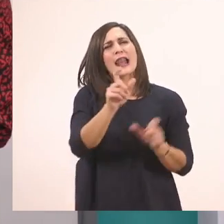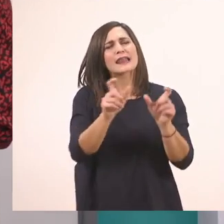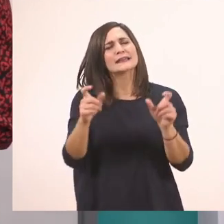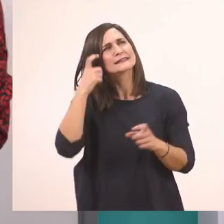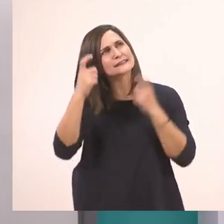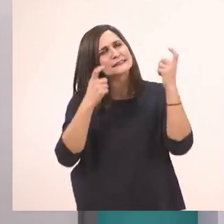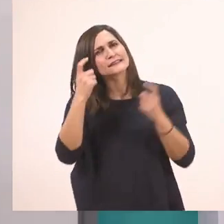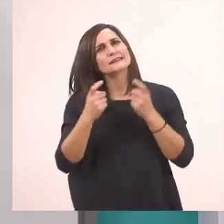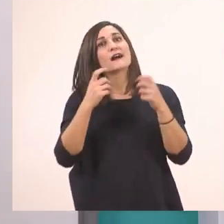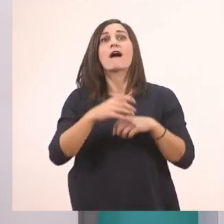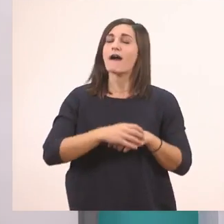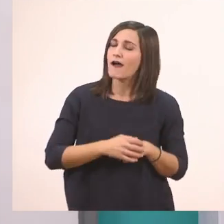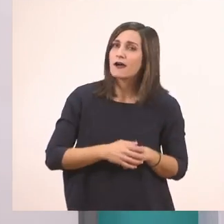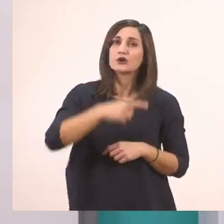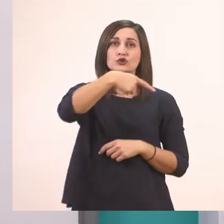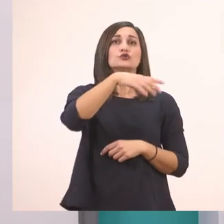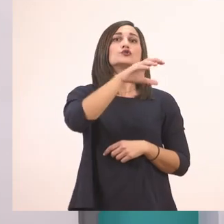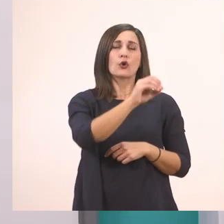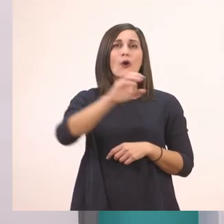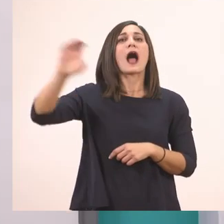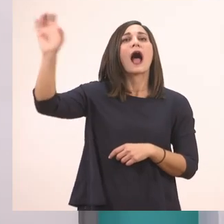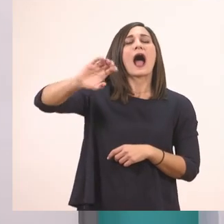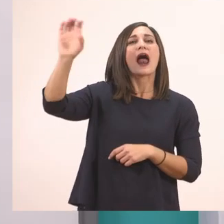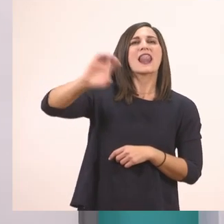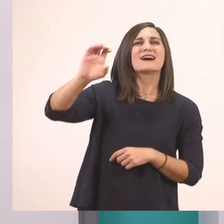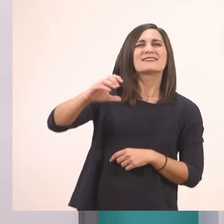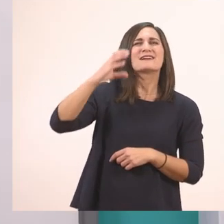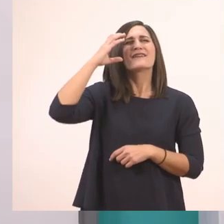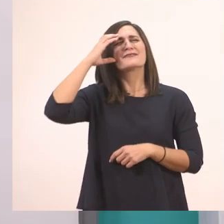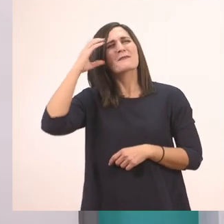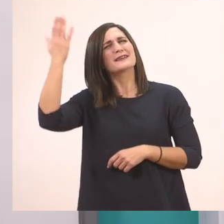Το αλάτι. Ένα παλάτι από αλάτι, που λέγαμε!